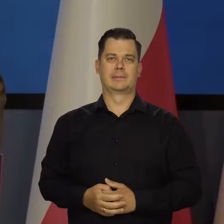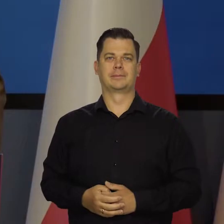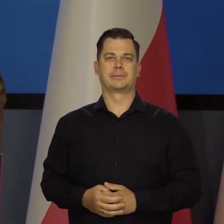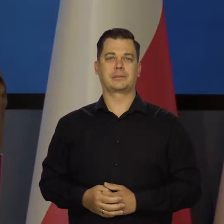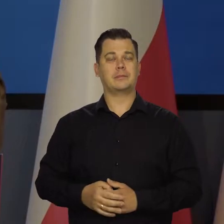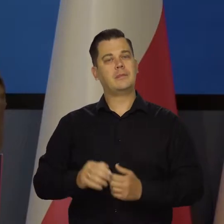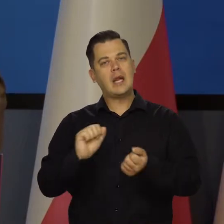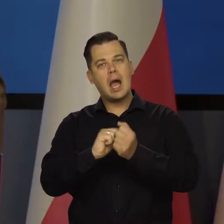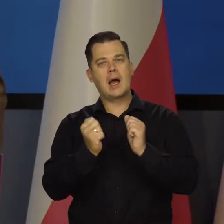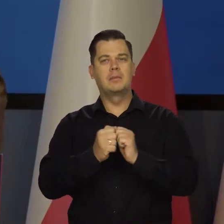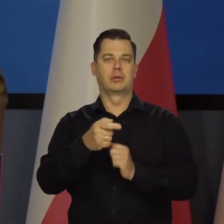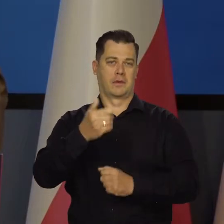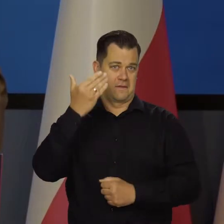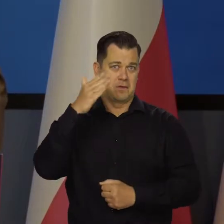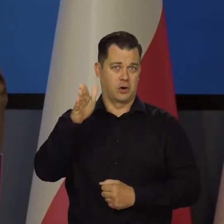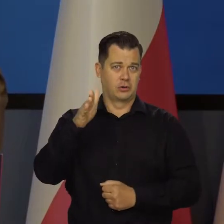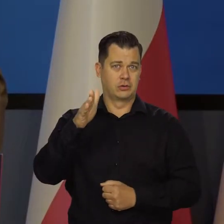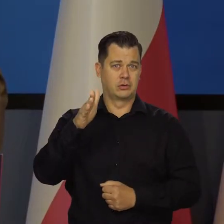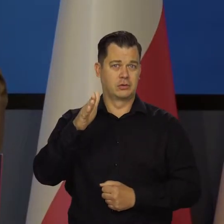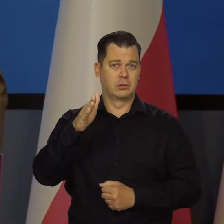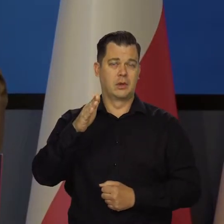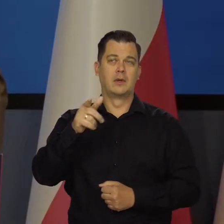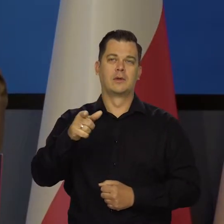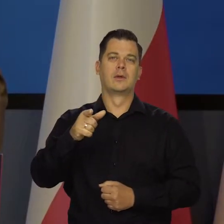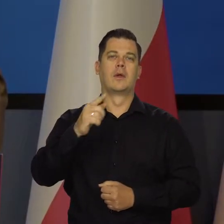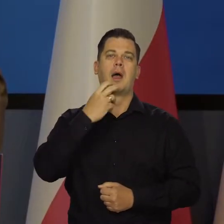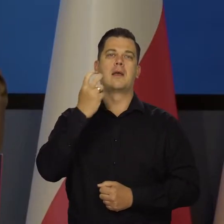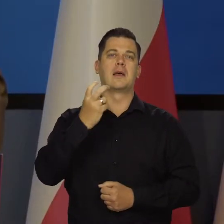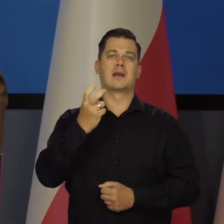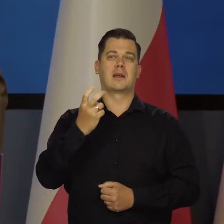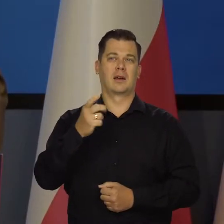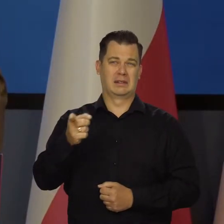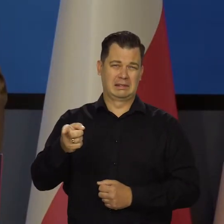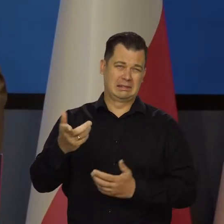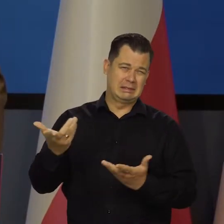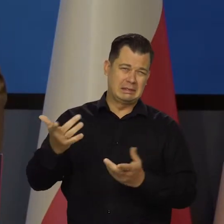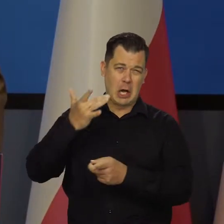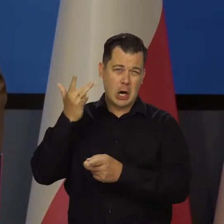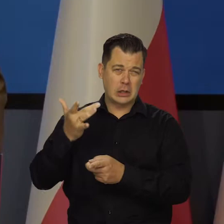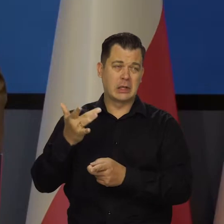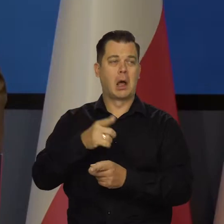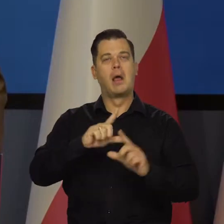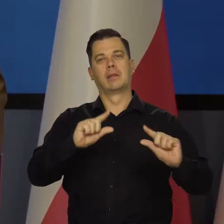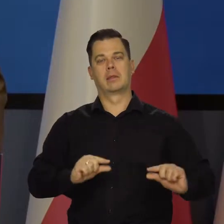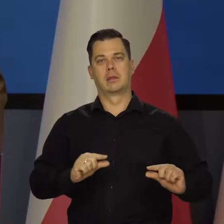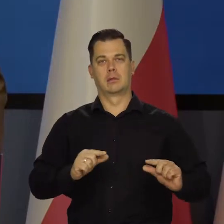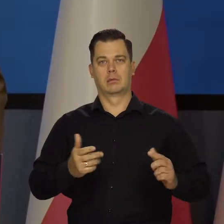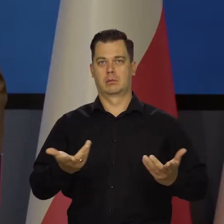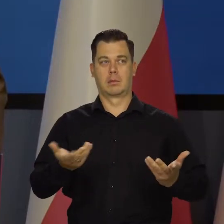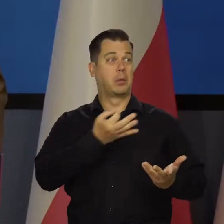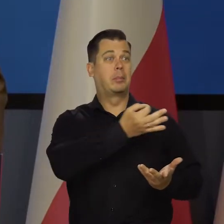czy wolisz tę mniej szlachetną energię, ale tańszą. Nikt się nie wypowiedział, tu demokratycznych żadnych działań nie było.